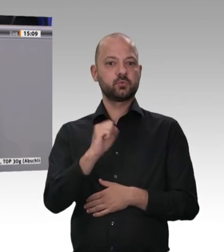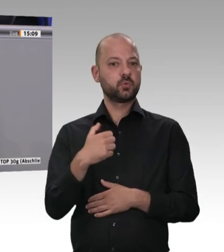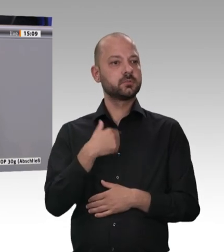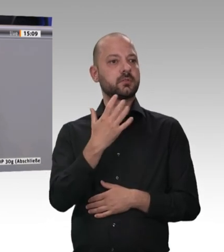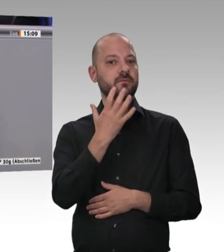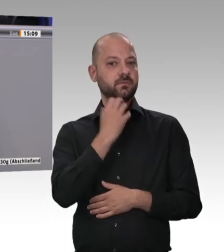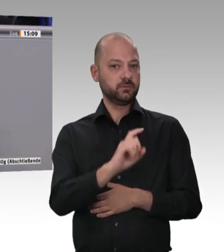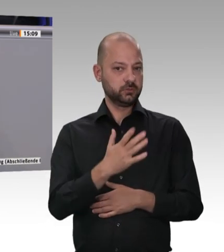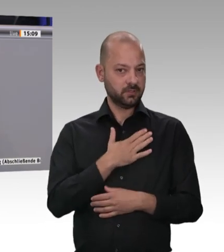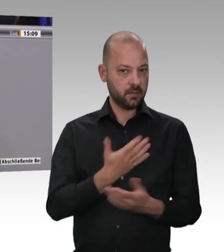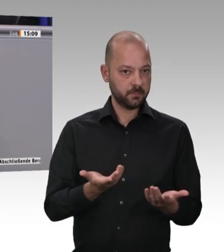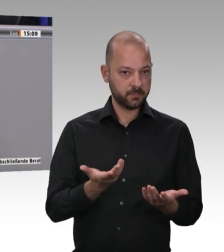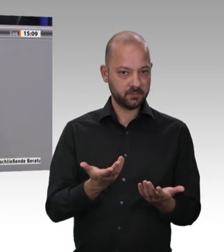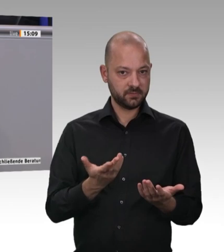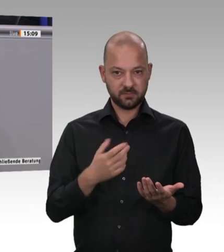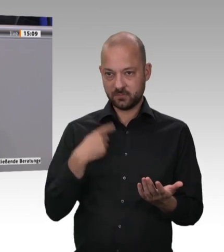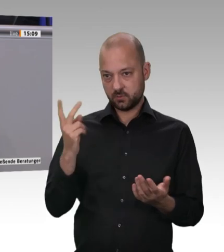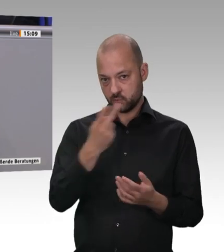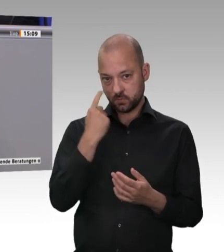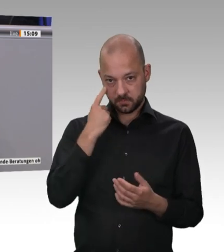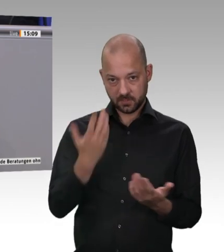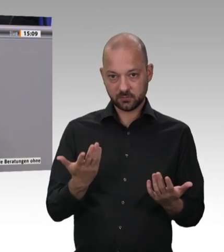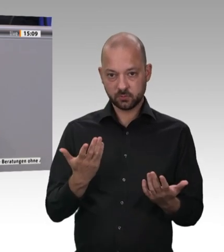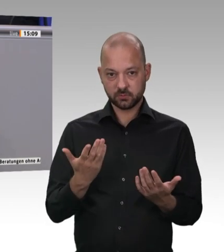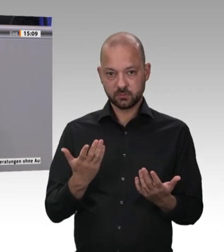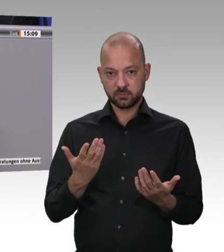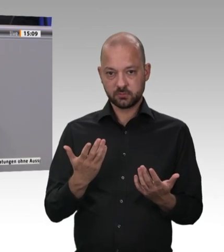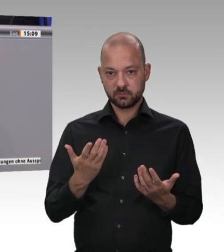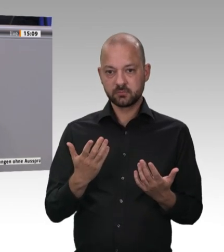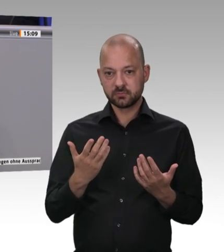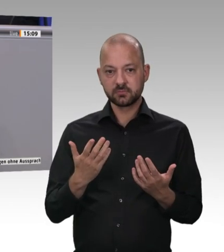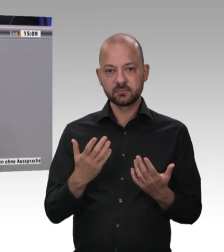Vor allen Dingen geht es aber darum: Wir haben hervorragende Lebensmittel –